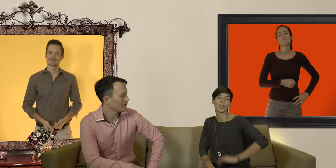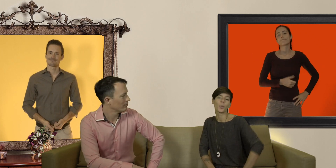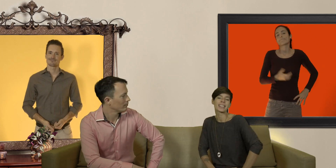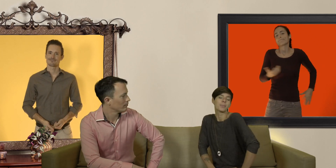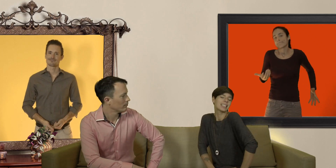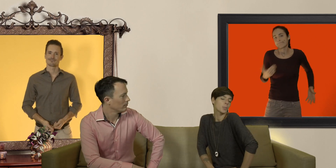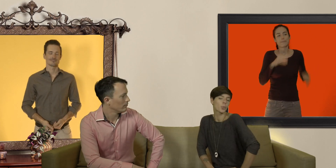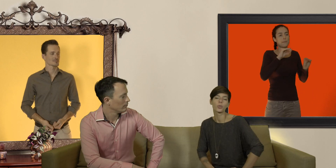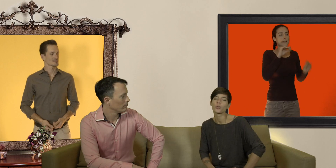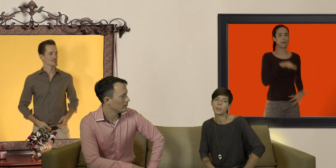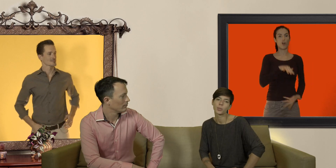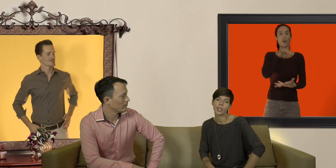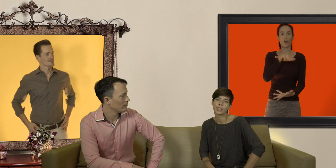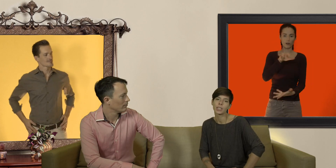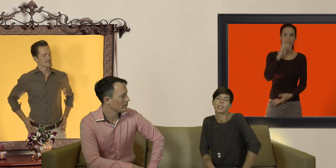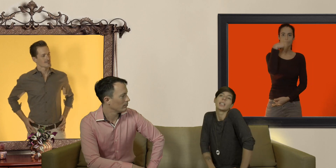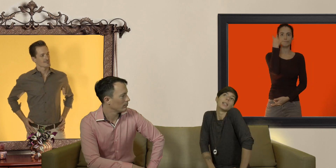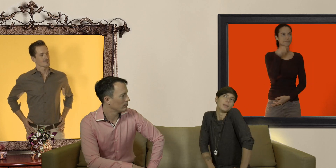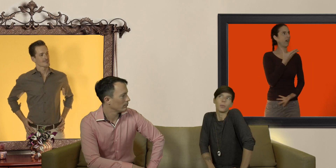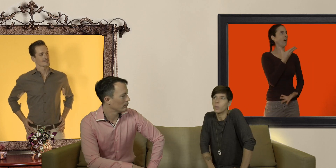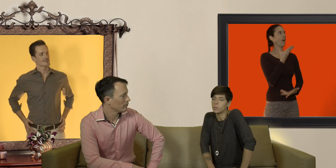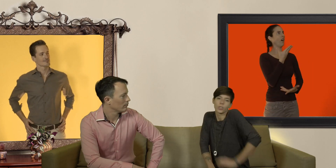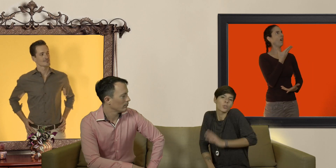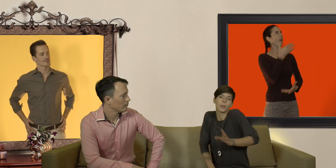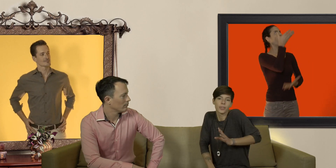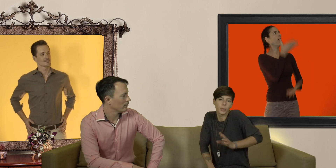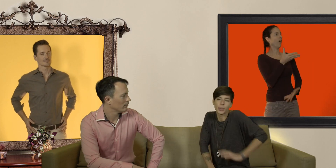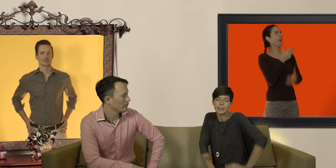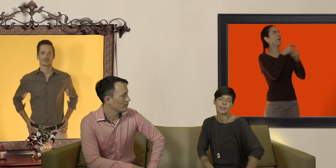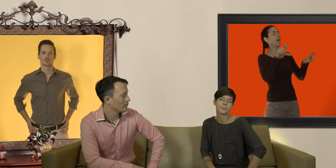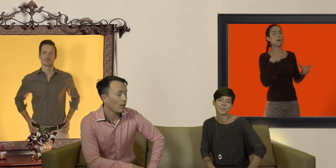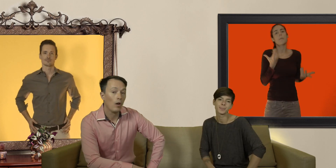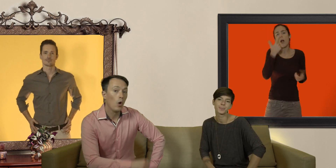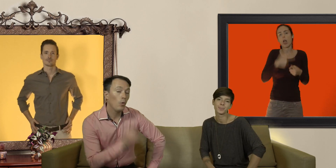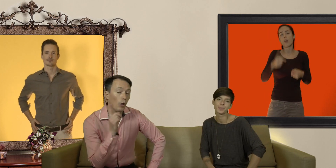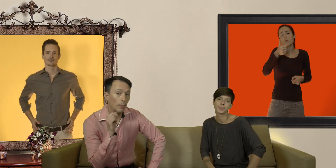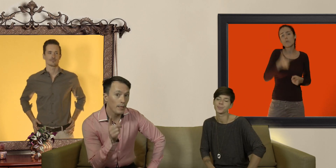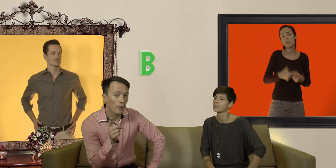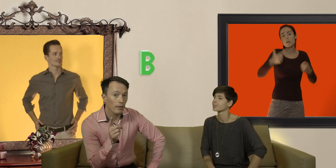on passe un petit peu pour le chaud lapin du quartier mais bon c'est juste un mauvais moment à passer ou alors petit b)